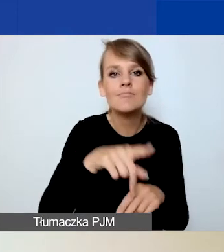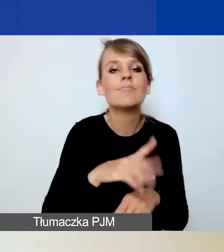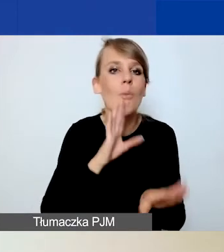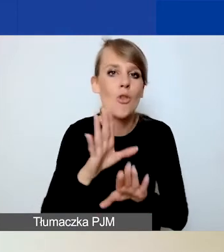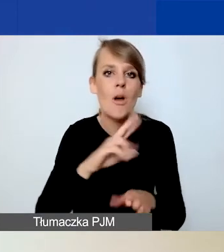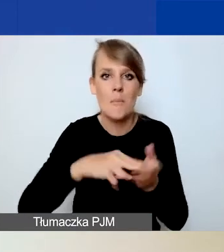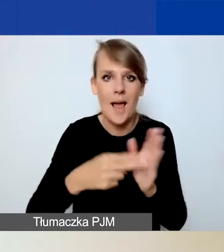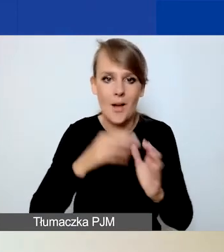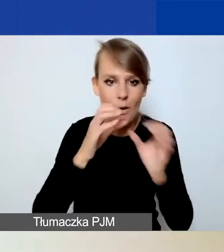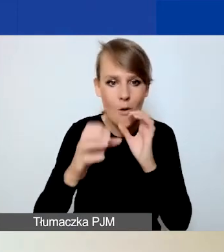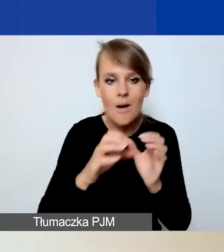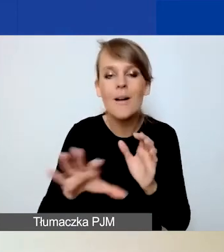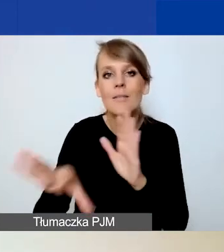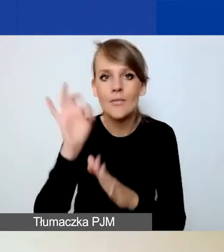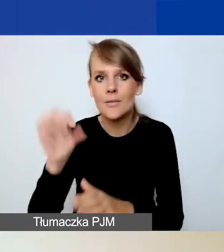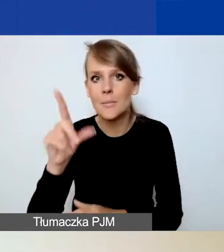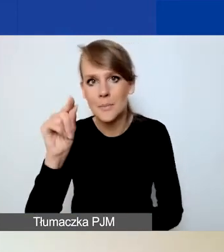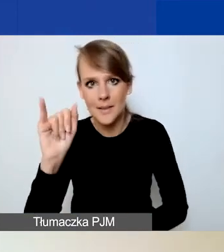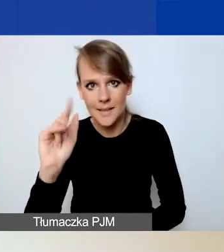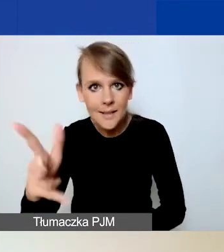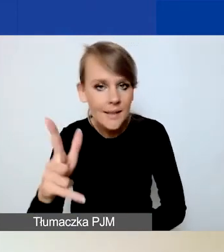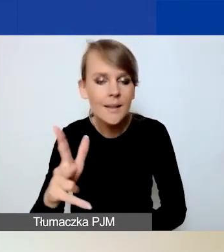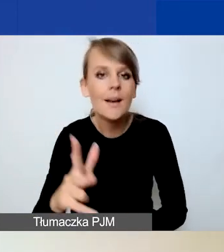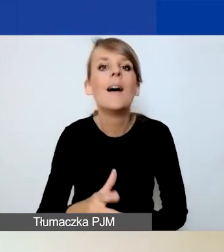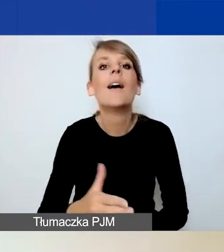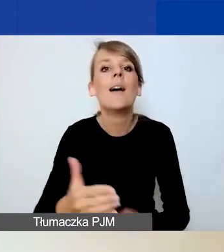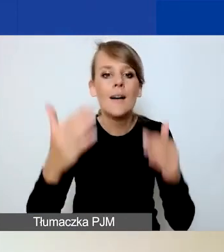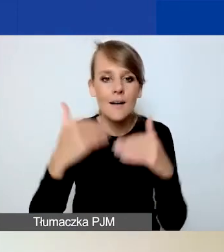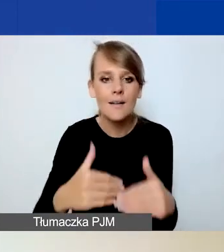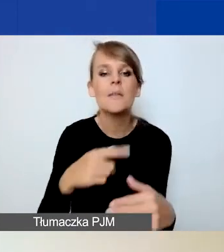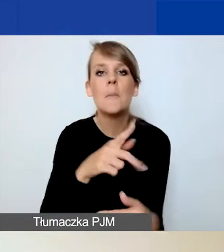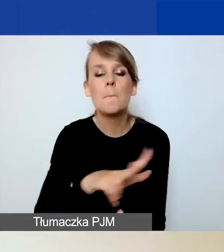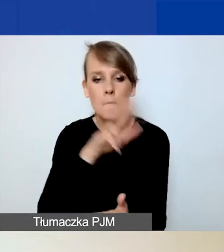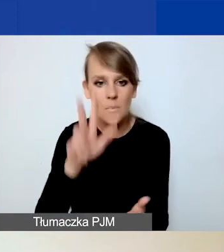czyli wybieracie plik i następnie potwierdzacie wasz wybór przyciskiem "Zapisz".